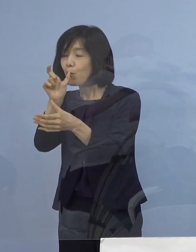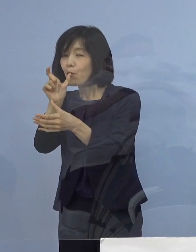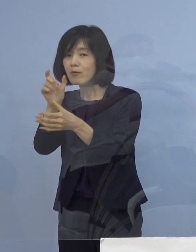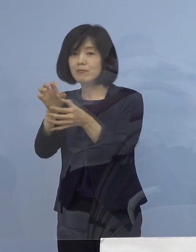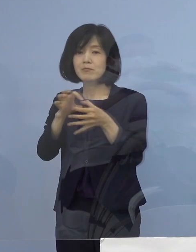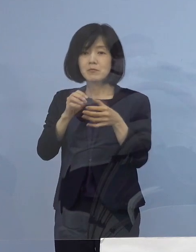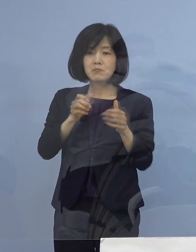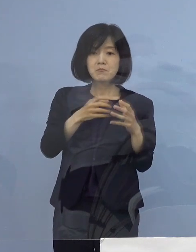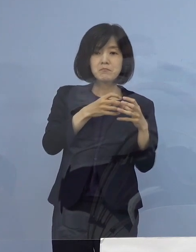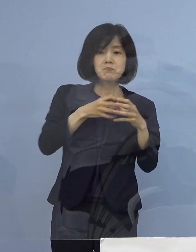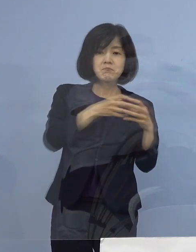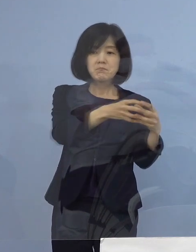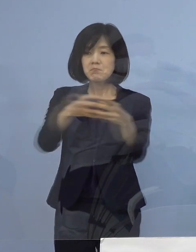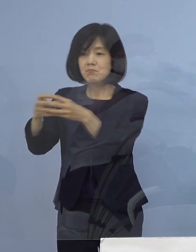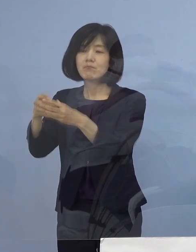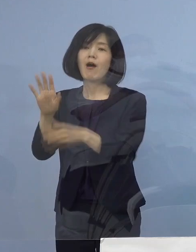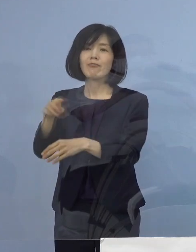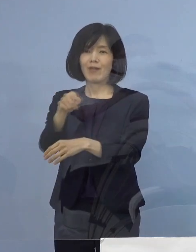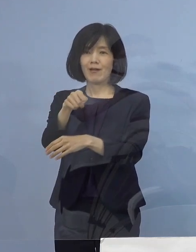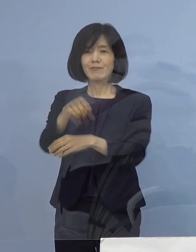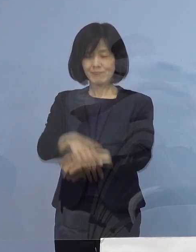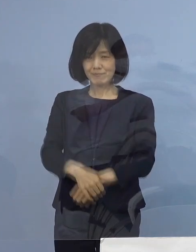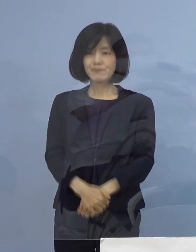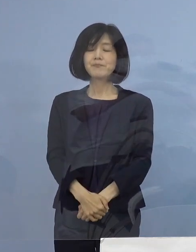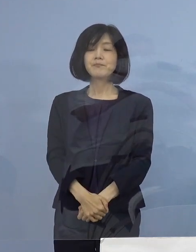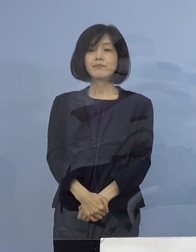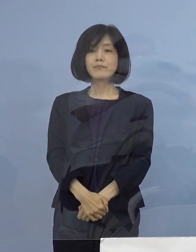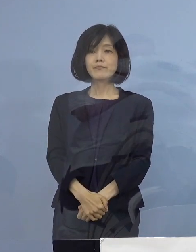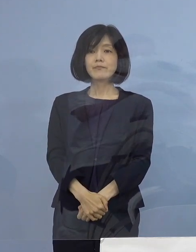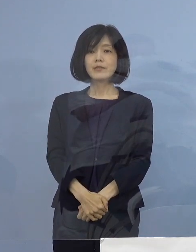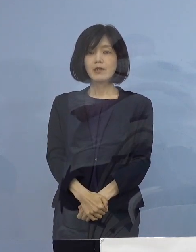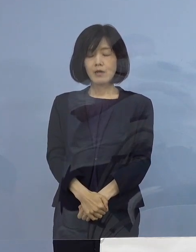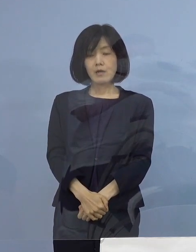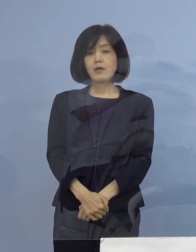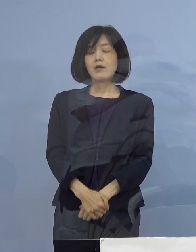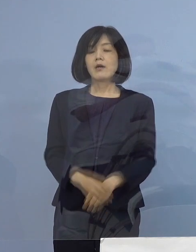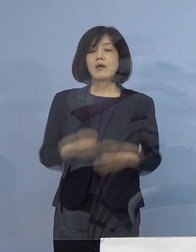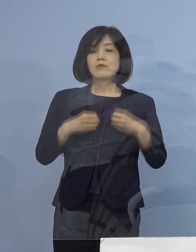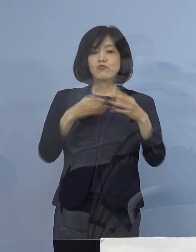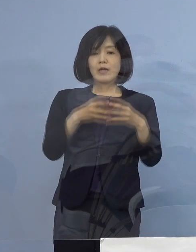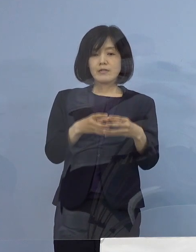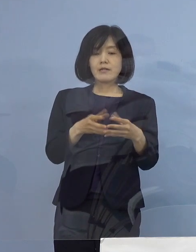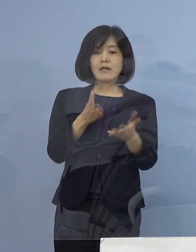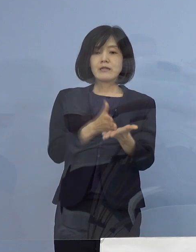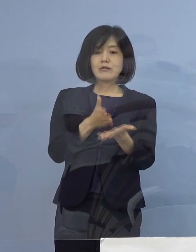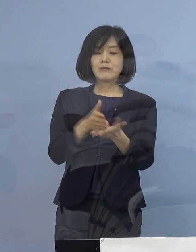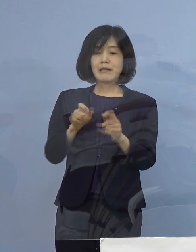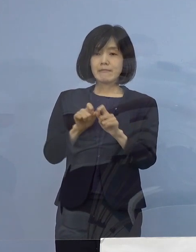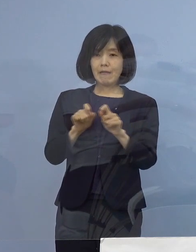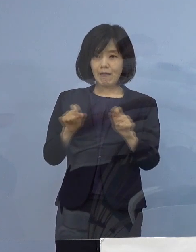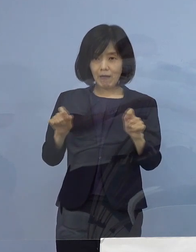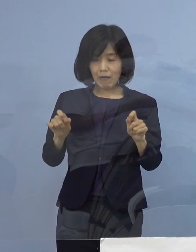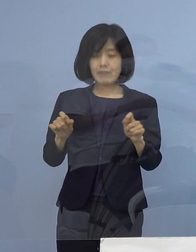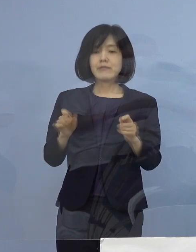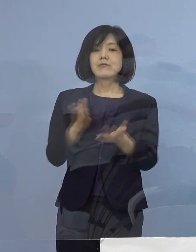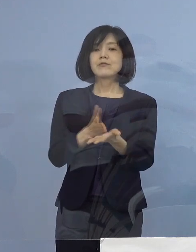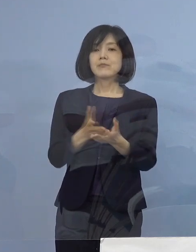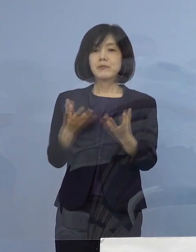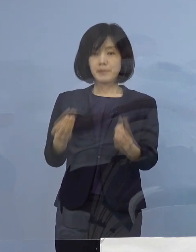ということで、大変多くのクラスターの ご説明 申し上げさせていただきました